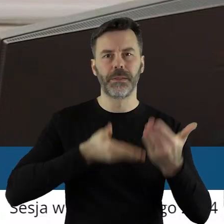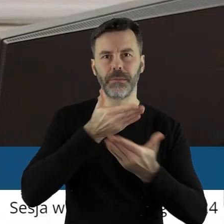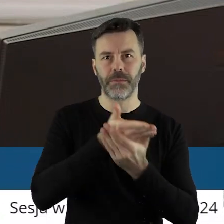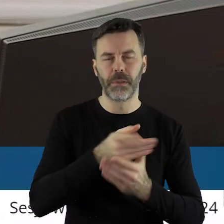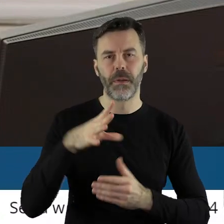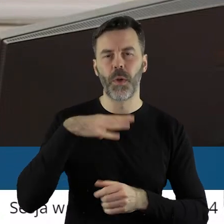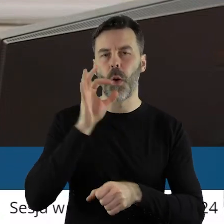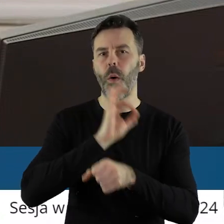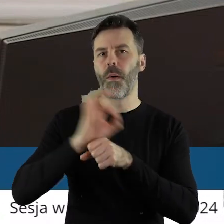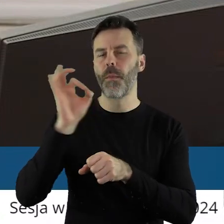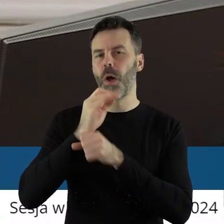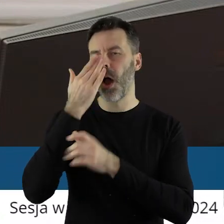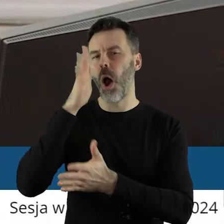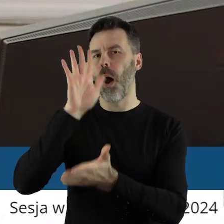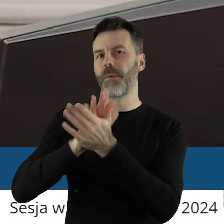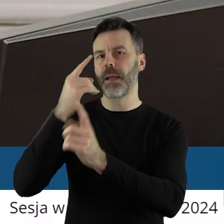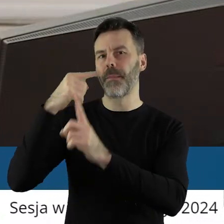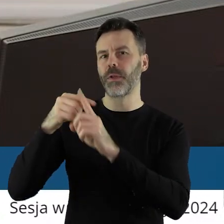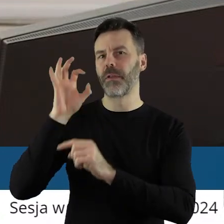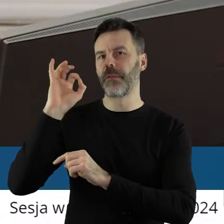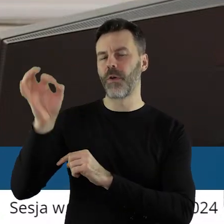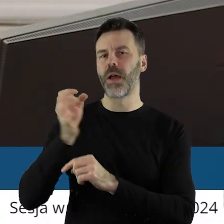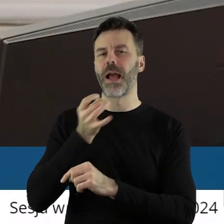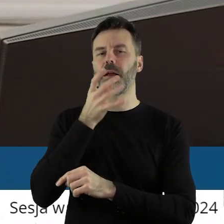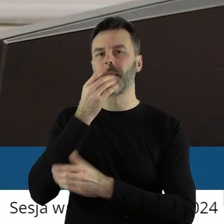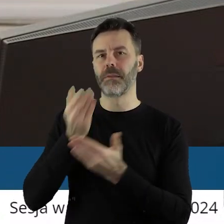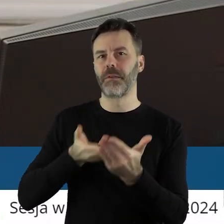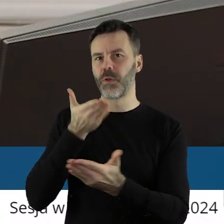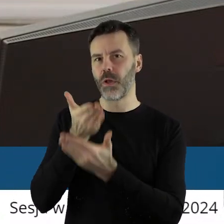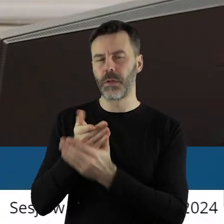Projekt uchwały został pozytywnie zaopiniowany przez Komisję Skarg, Wniosków i Petycji.